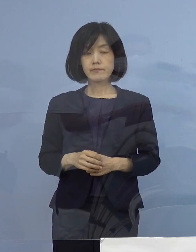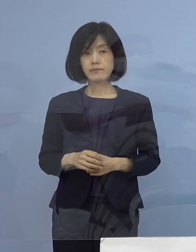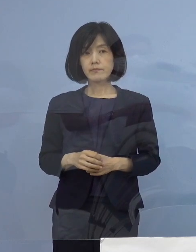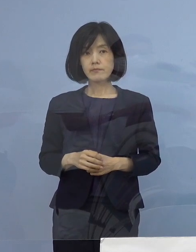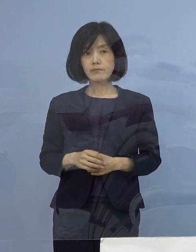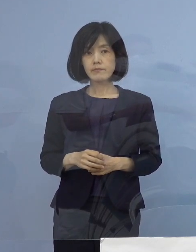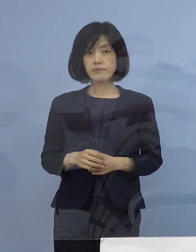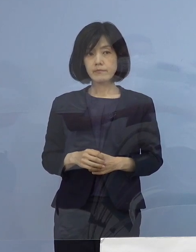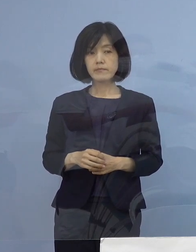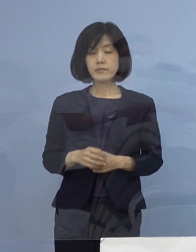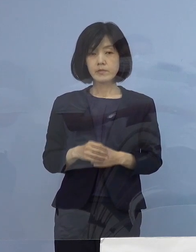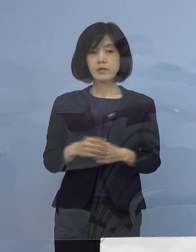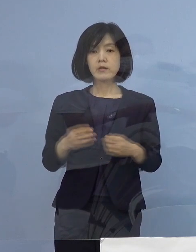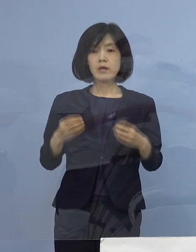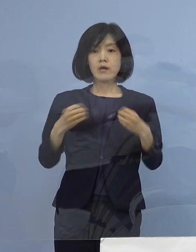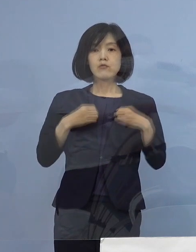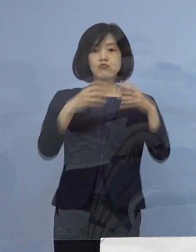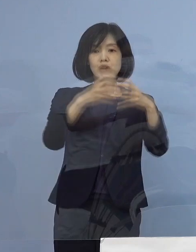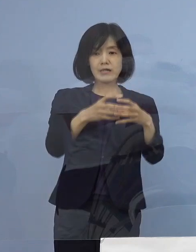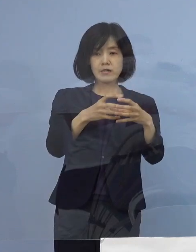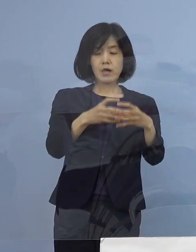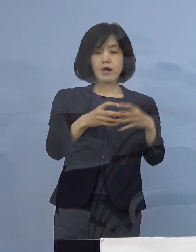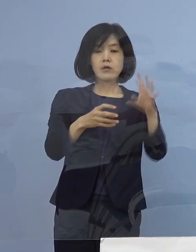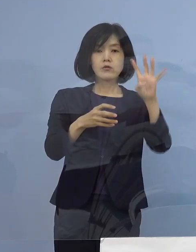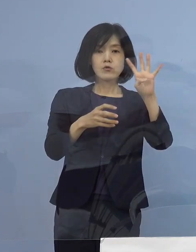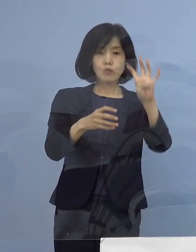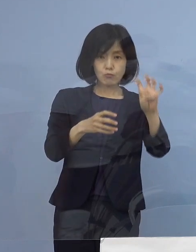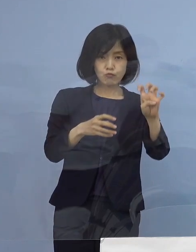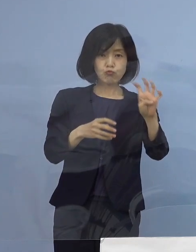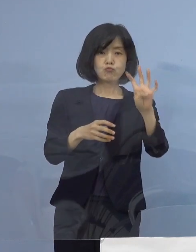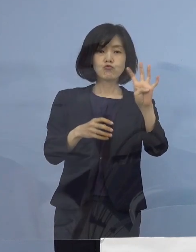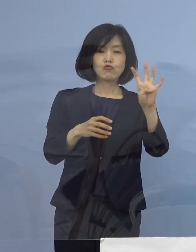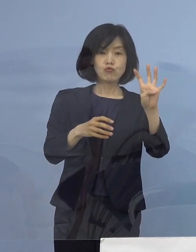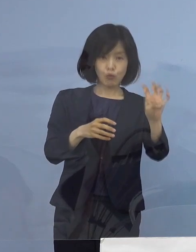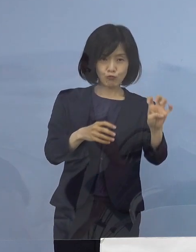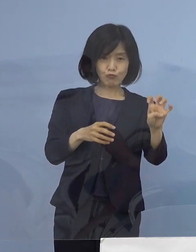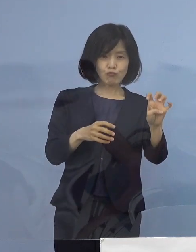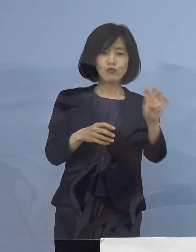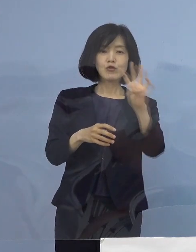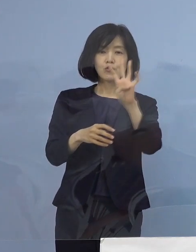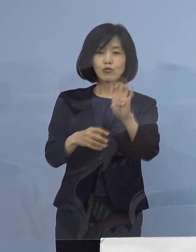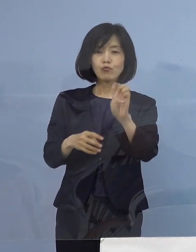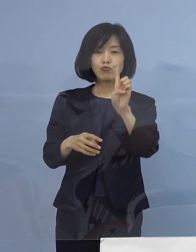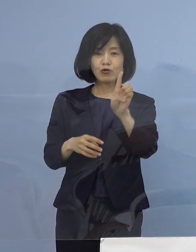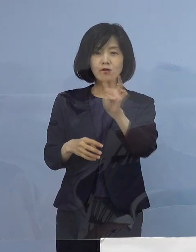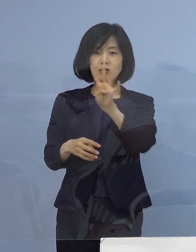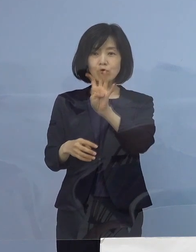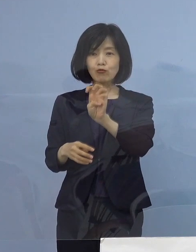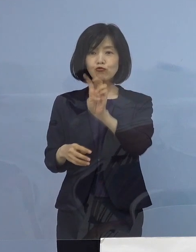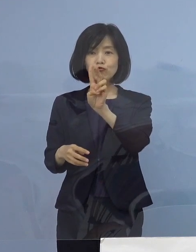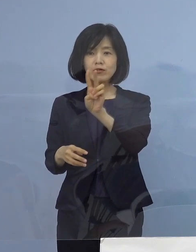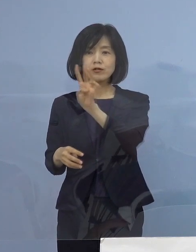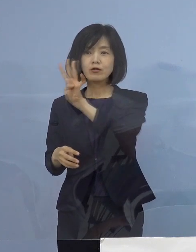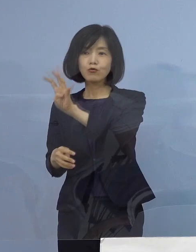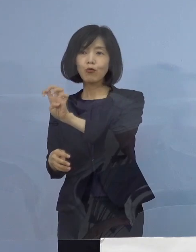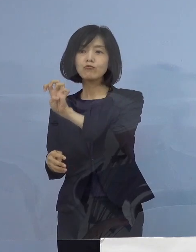40例目から43例目の四つのクラスターについて 説明をさせていただきます